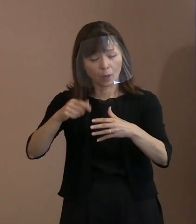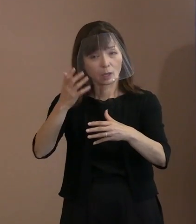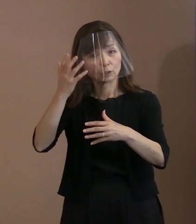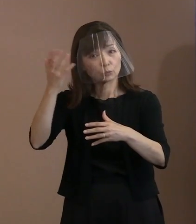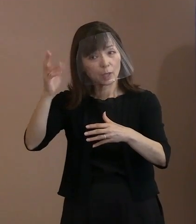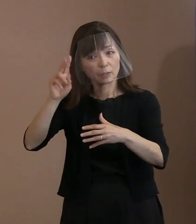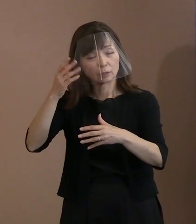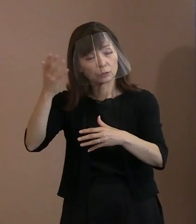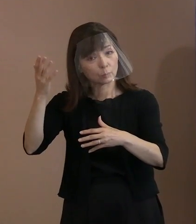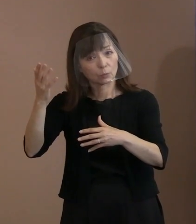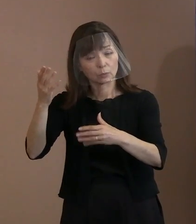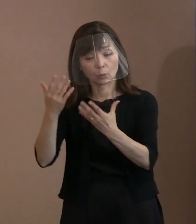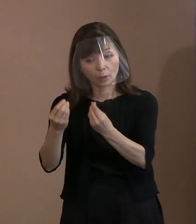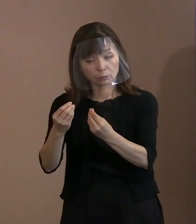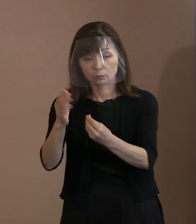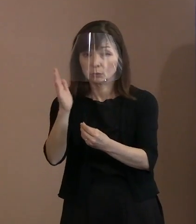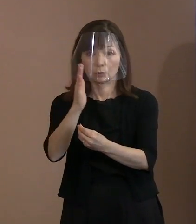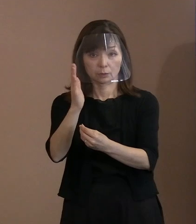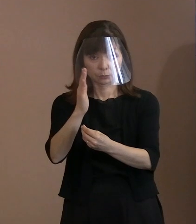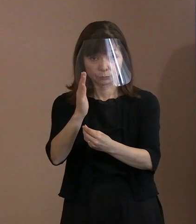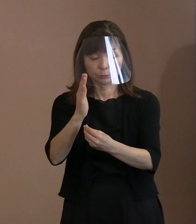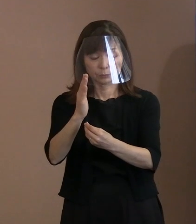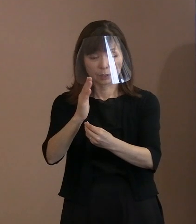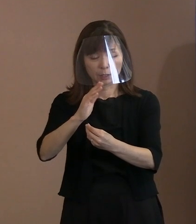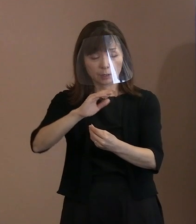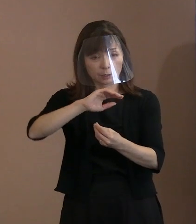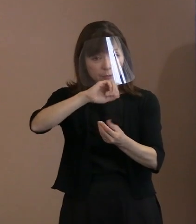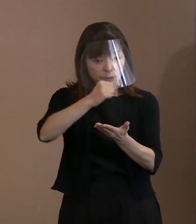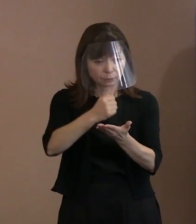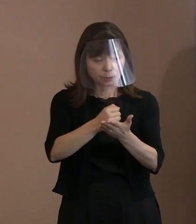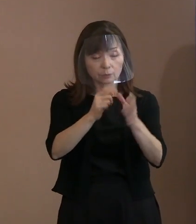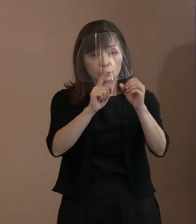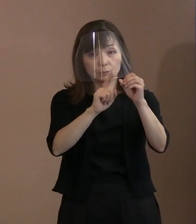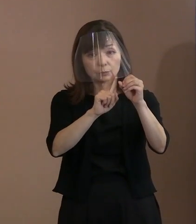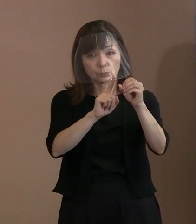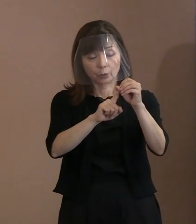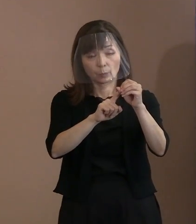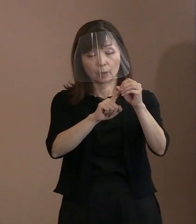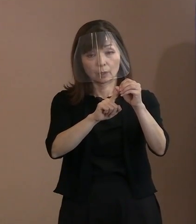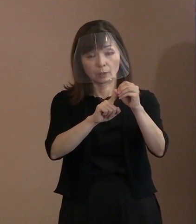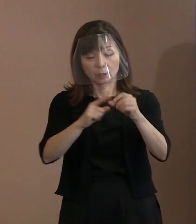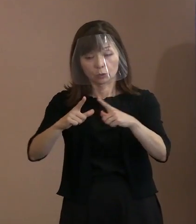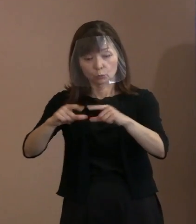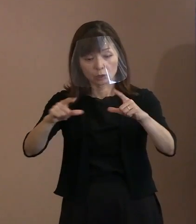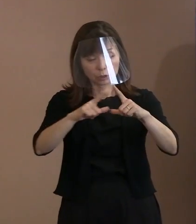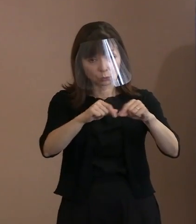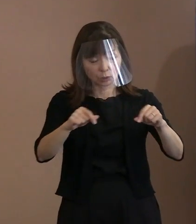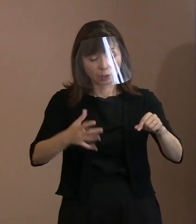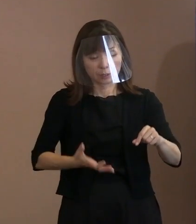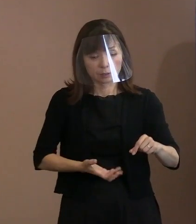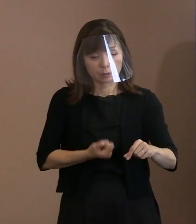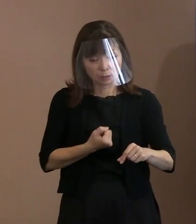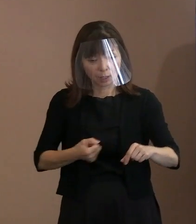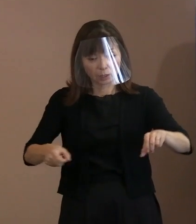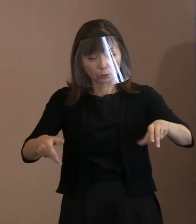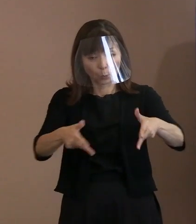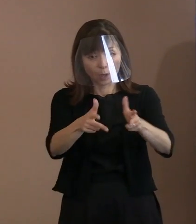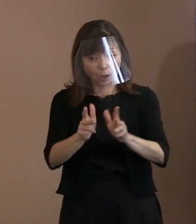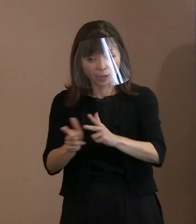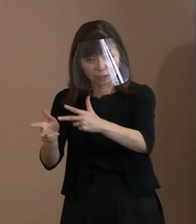その実現に向けて国家間に信頼の橋を架けて､ まずは一歩を踏み出すこと､